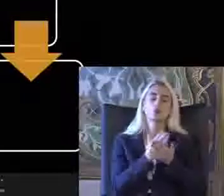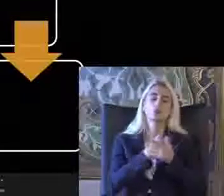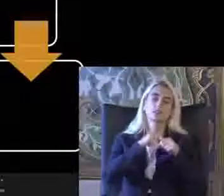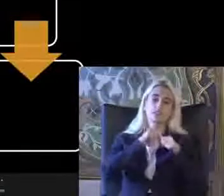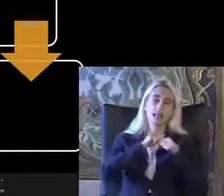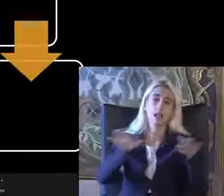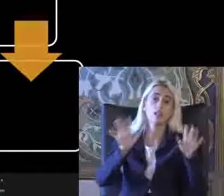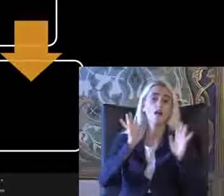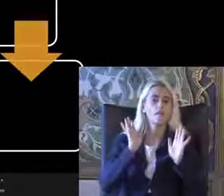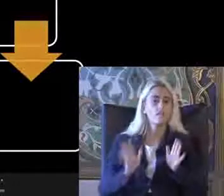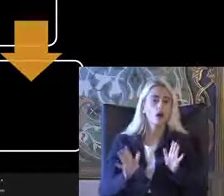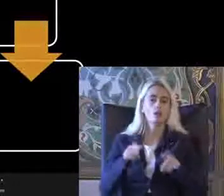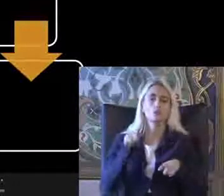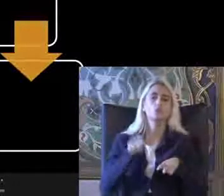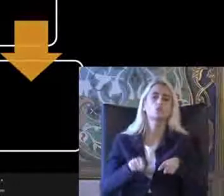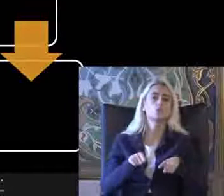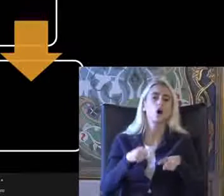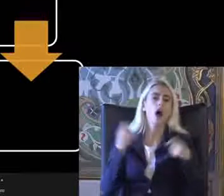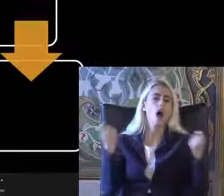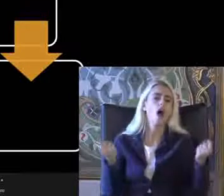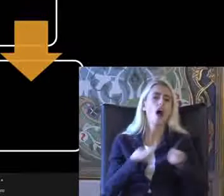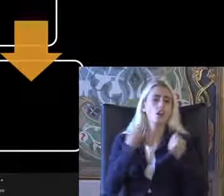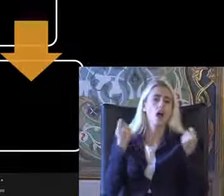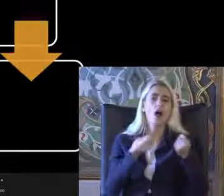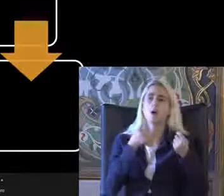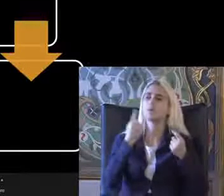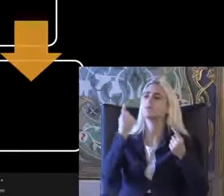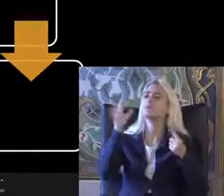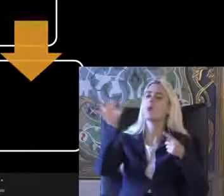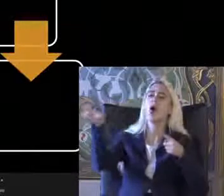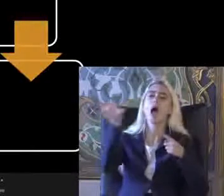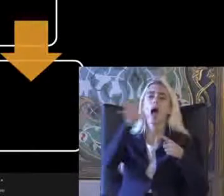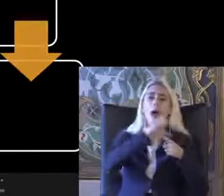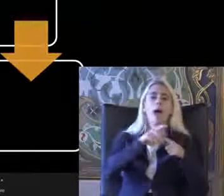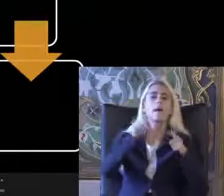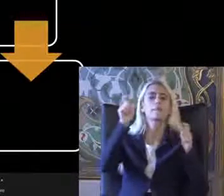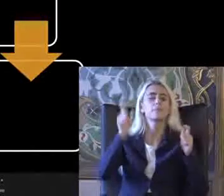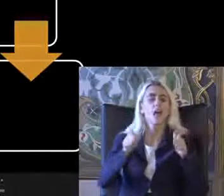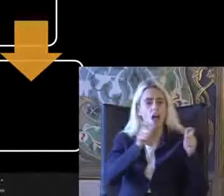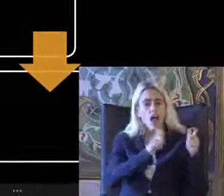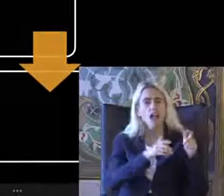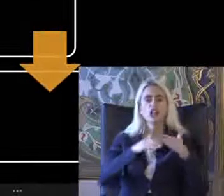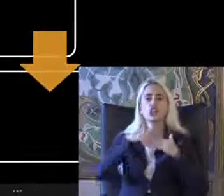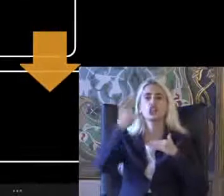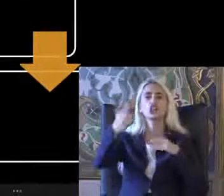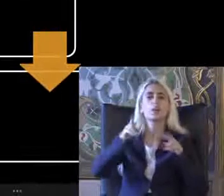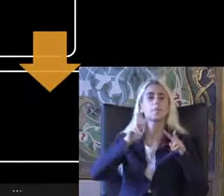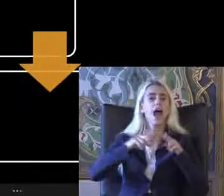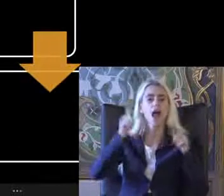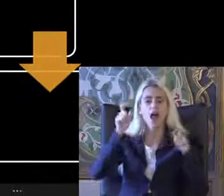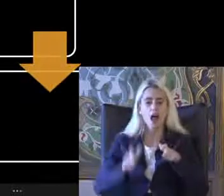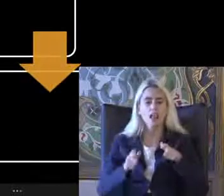Fakat şu anda hala birçok Bölgede birçok mekanda ve Dış mekanlarda erişilebilirlik ile ilgili